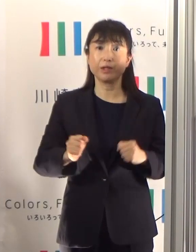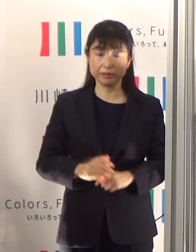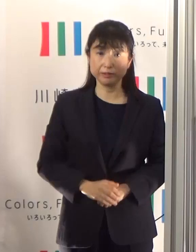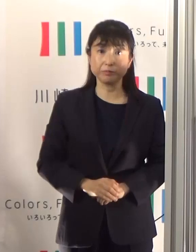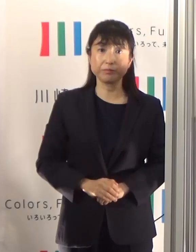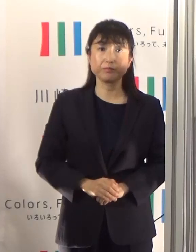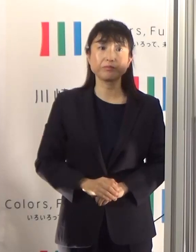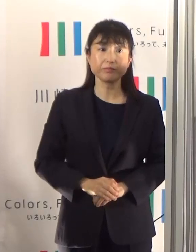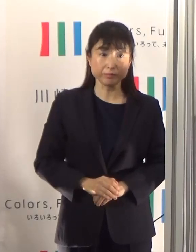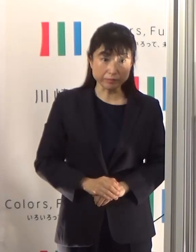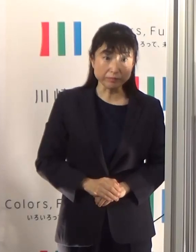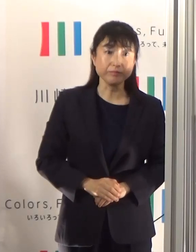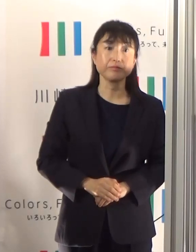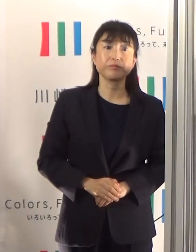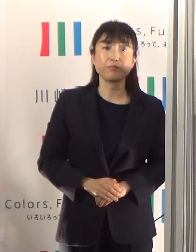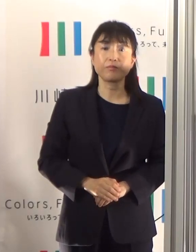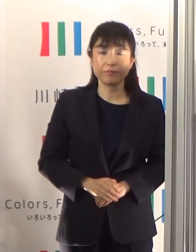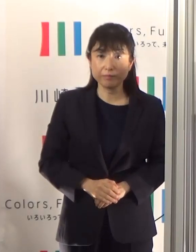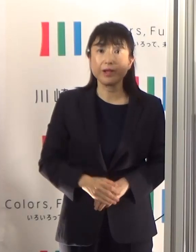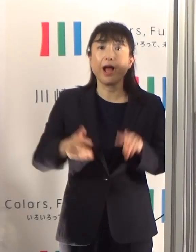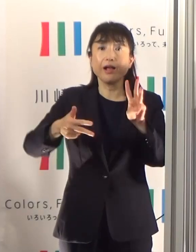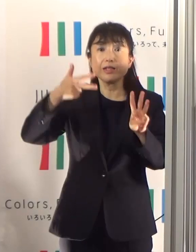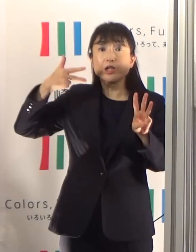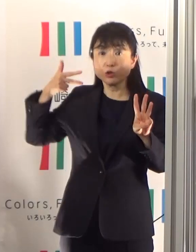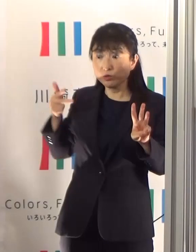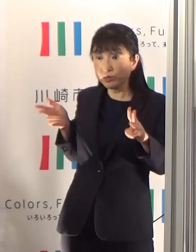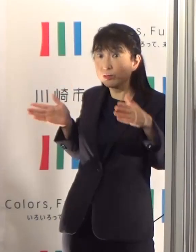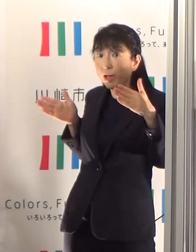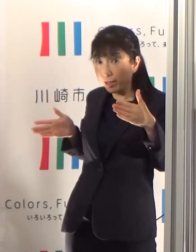直近3週間を詳しく見ていきたいと思います